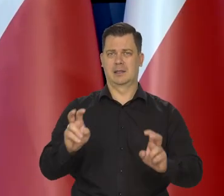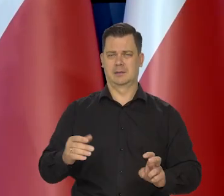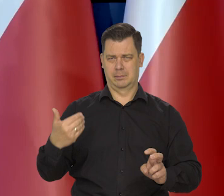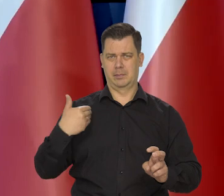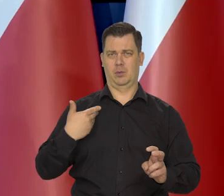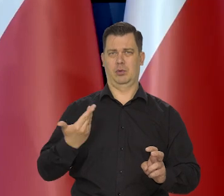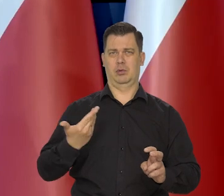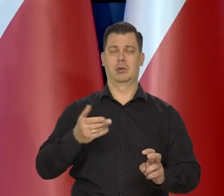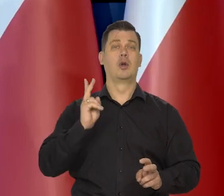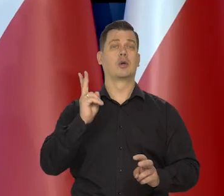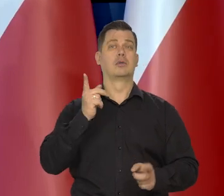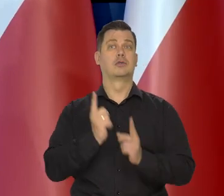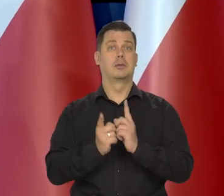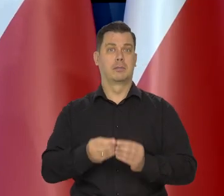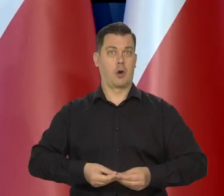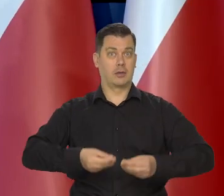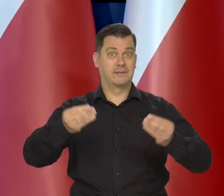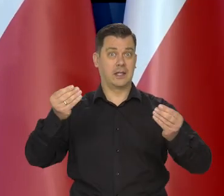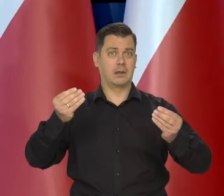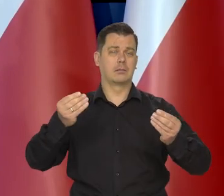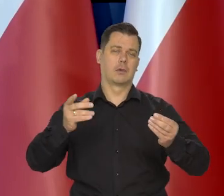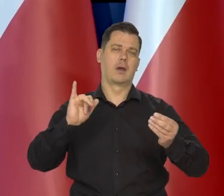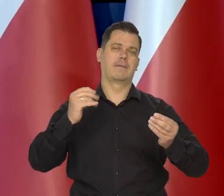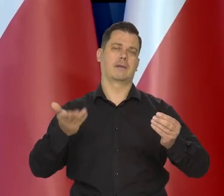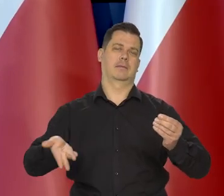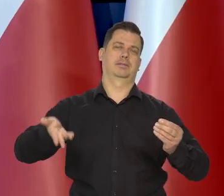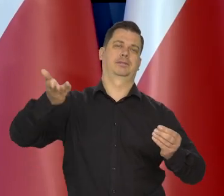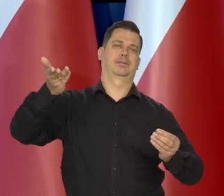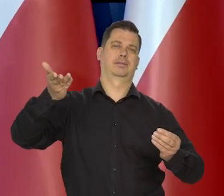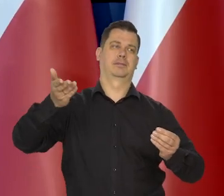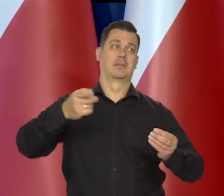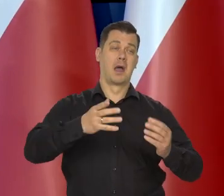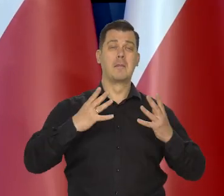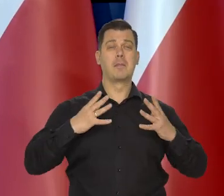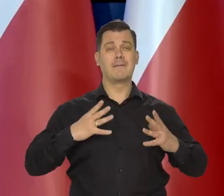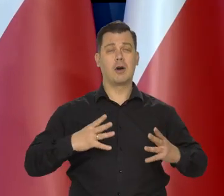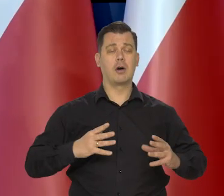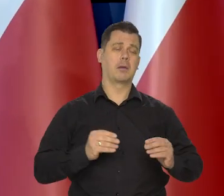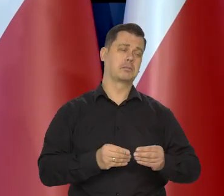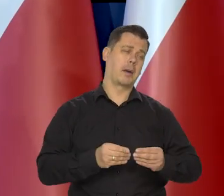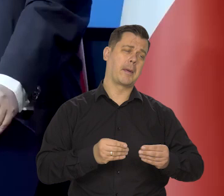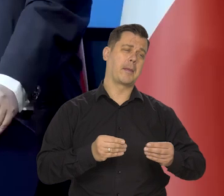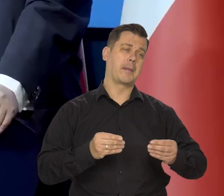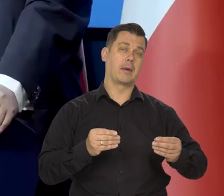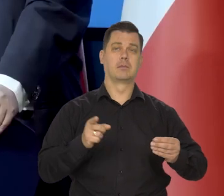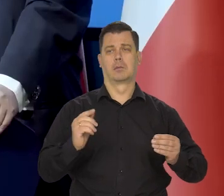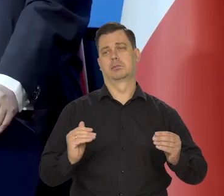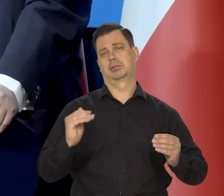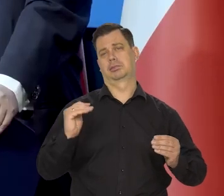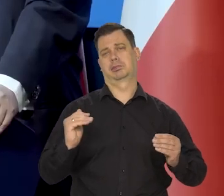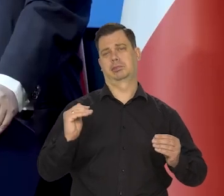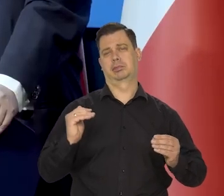Kraje szybko rosnące mają wyższą inflację, kraje wolno rosnące, niższą albo w ogóle jej nie mają.